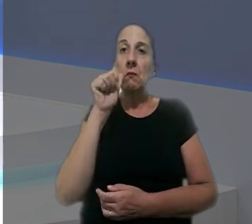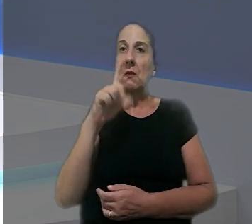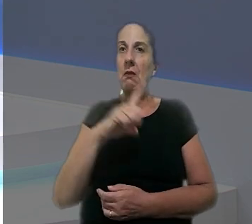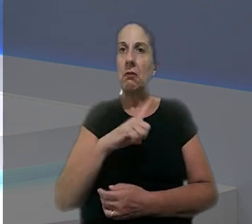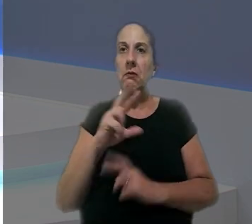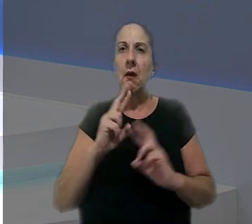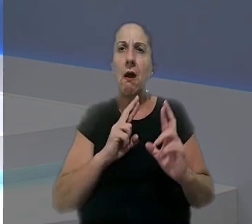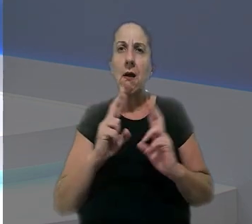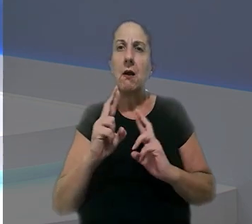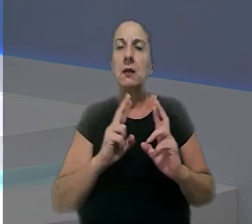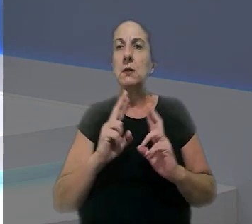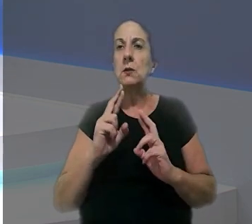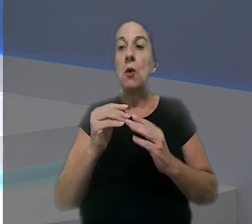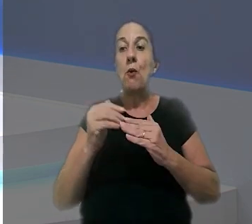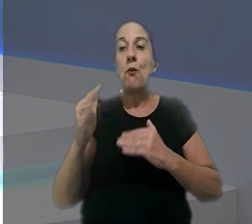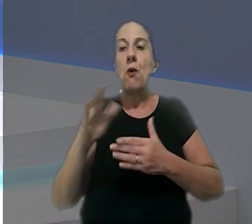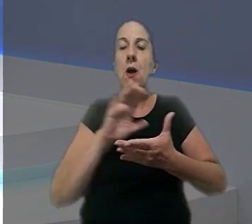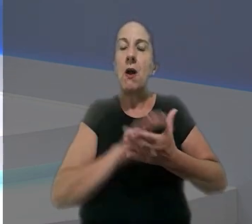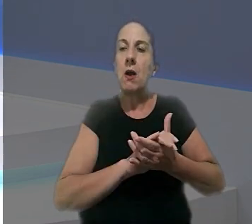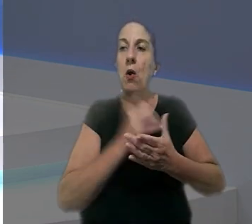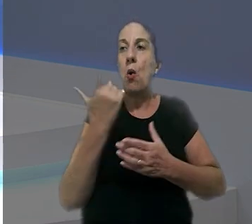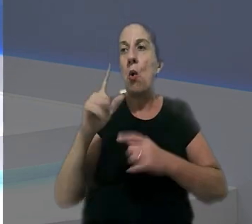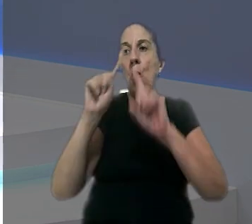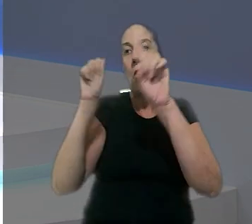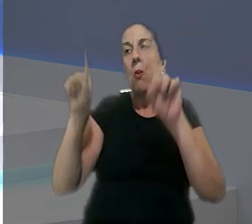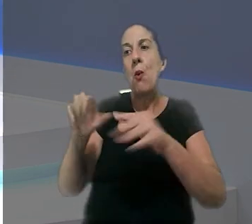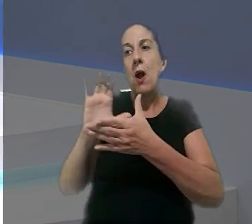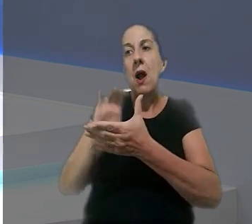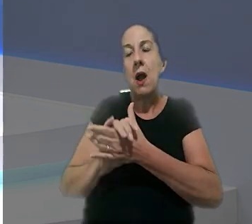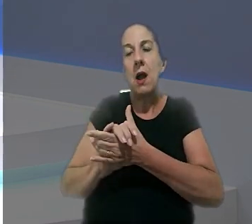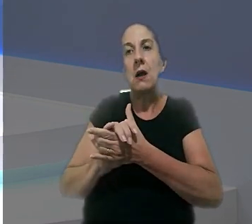Uma mulher que mantinha um relacionamento extraconjugal com o trabalhador casado